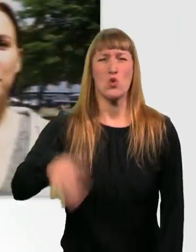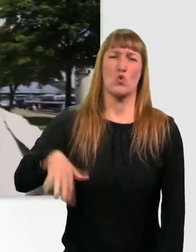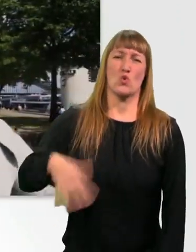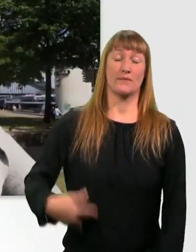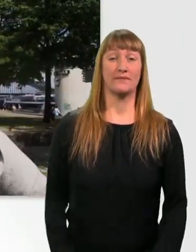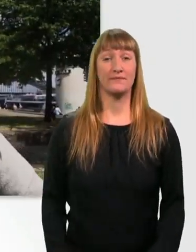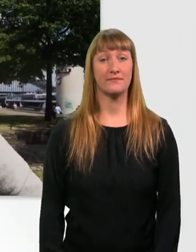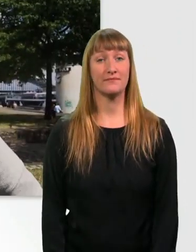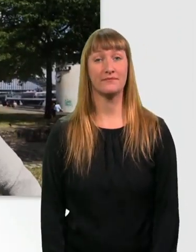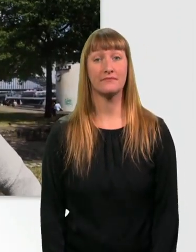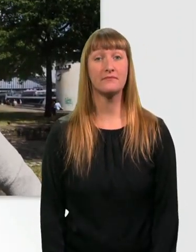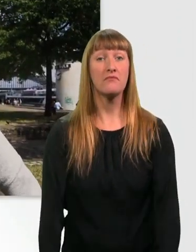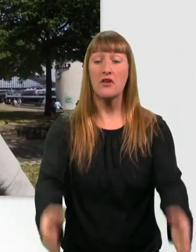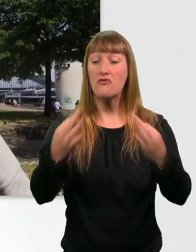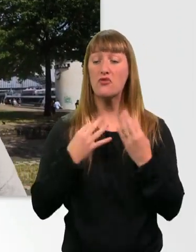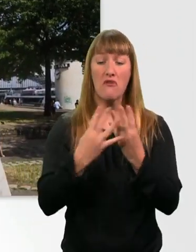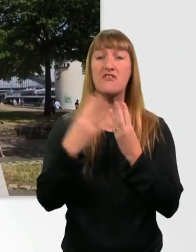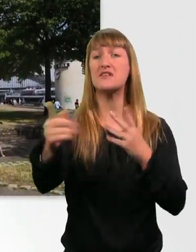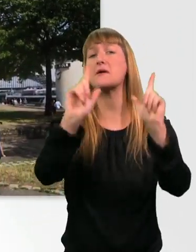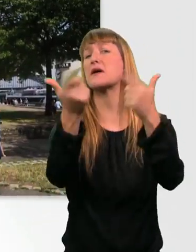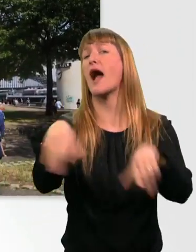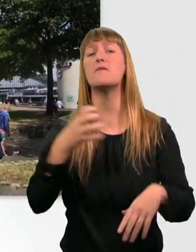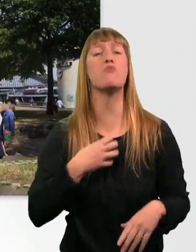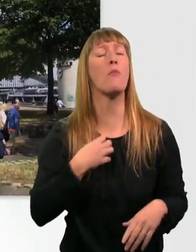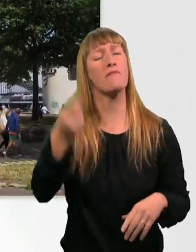Für mich ist die Wiese auch überhaupt kein Problem, und ich weiß immer, wo ich grade bin.